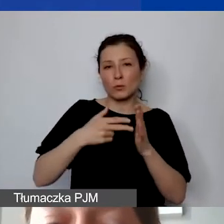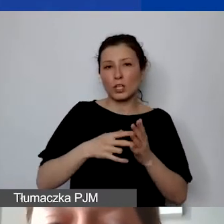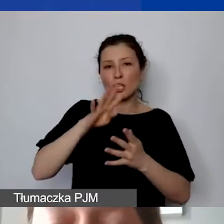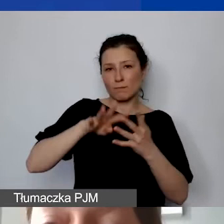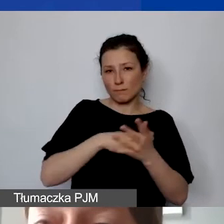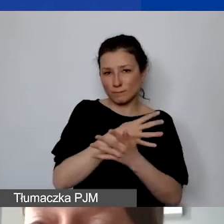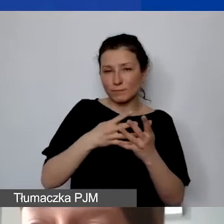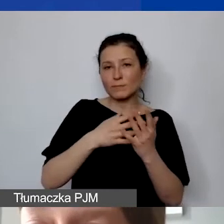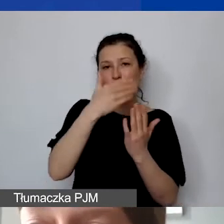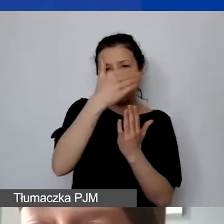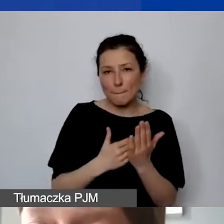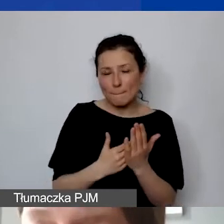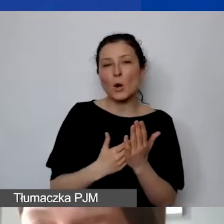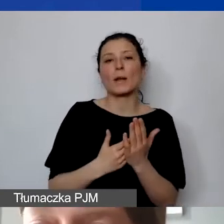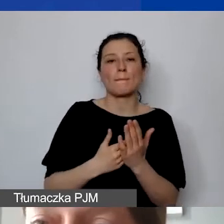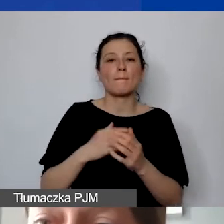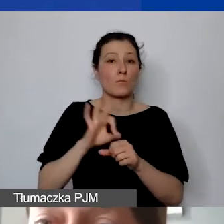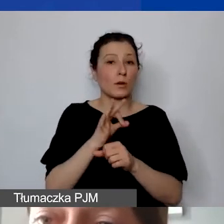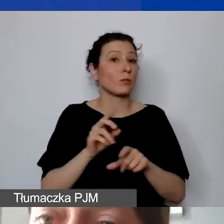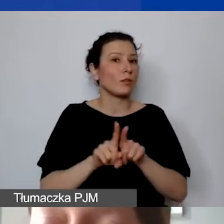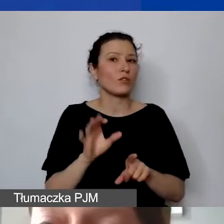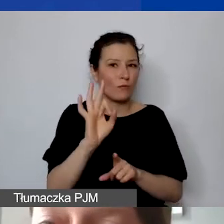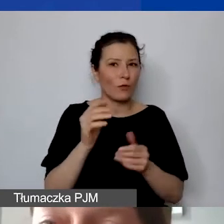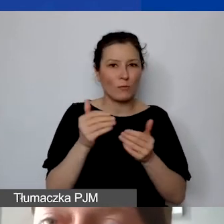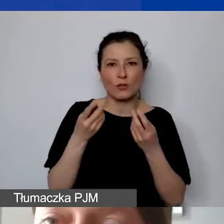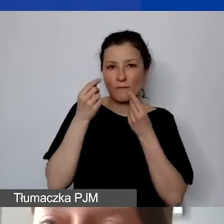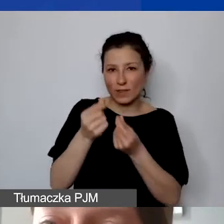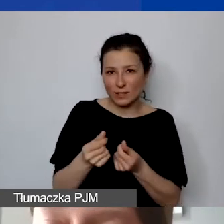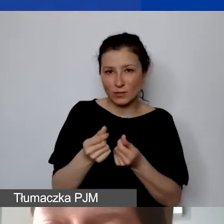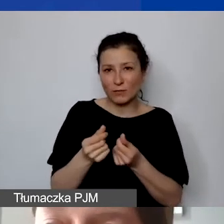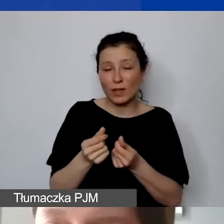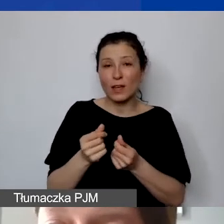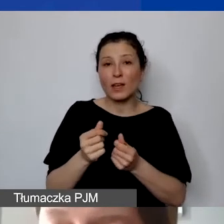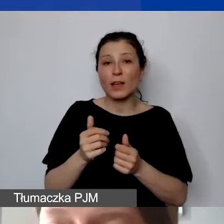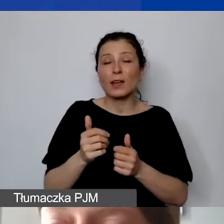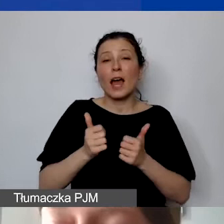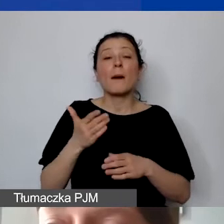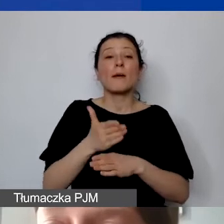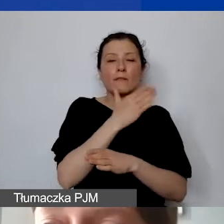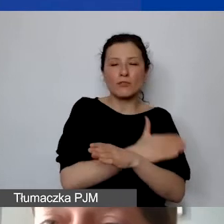Oraz państwa możliwości finansowe do ewentualnego zakładania kosztów, które byłyby ponoszone